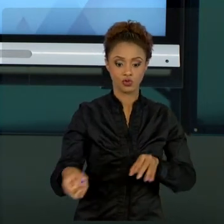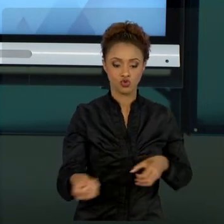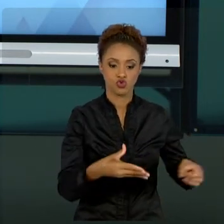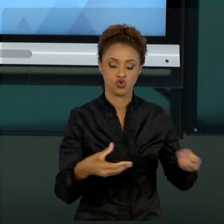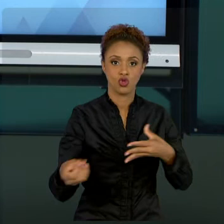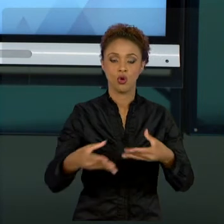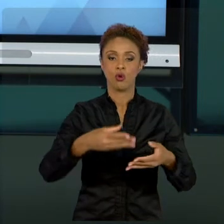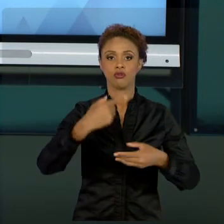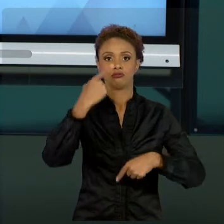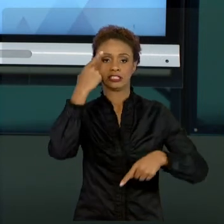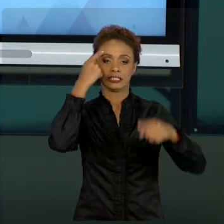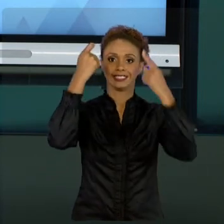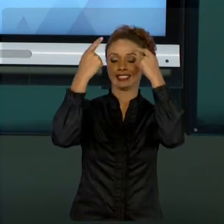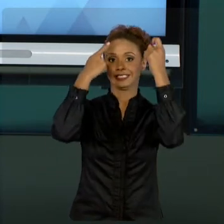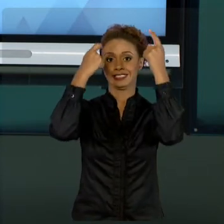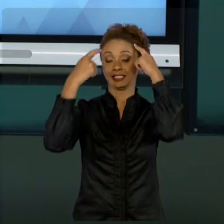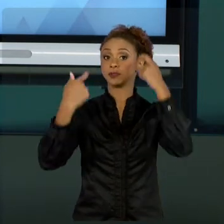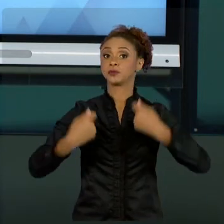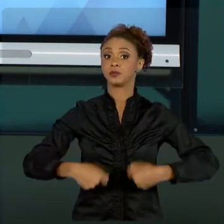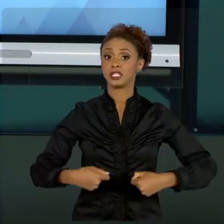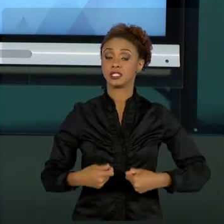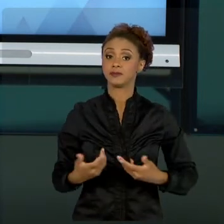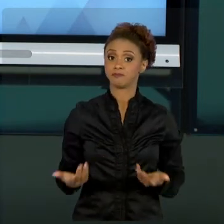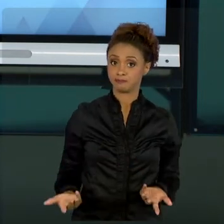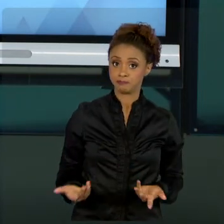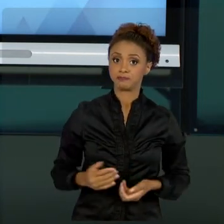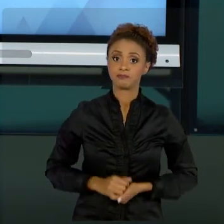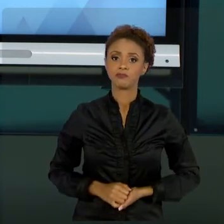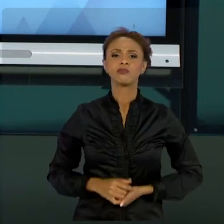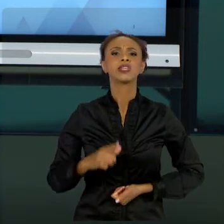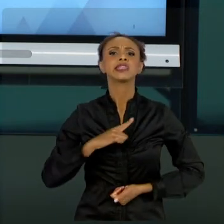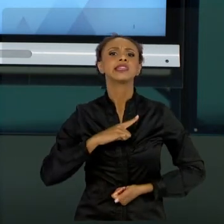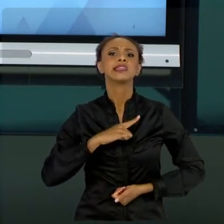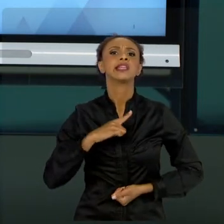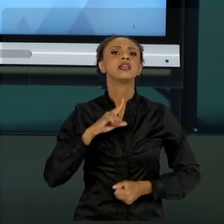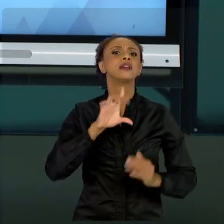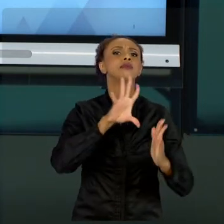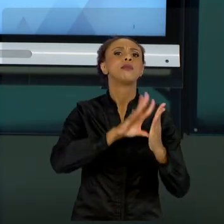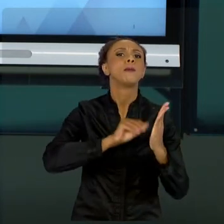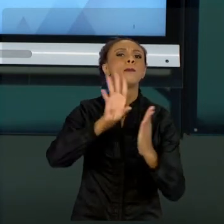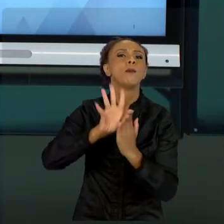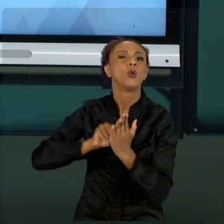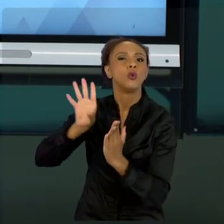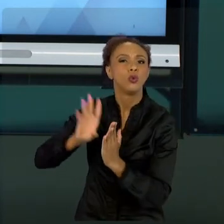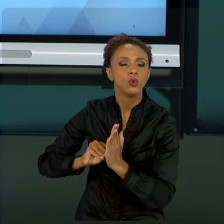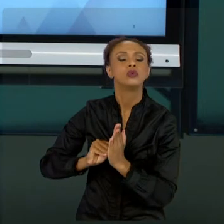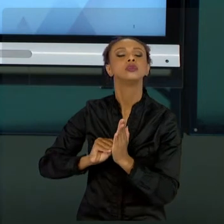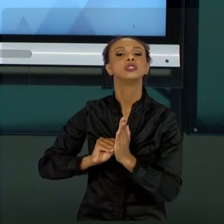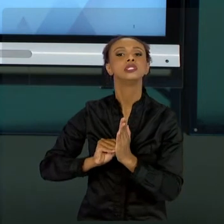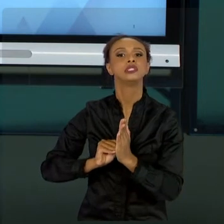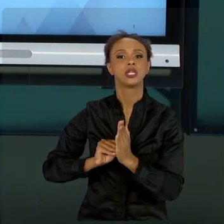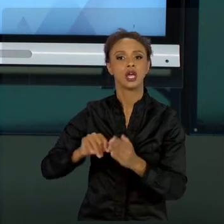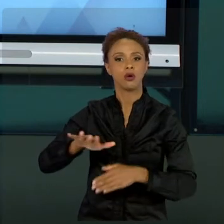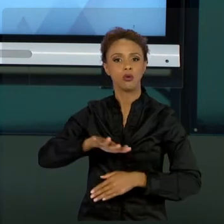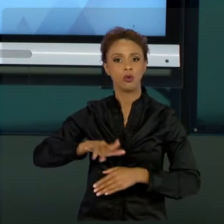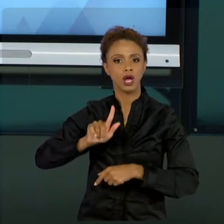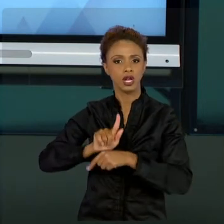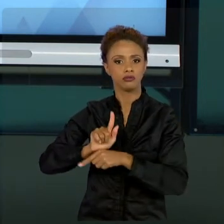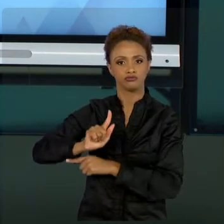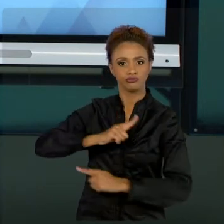EXISTEM OUTROS MODELOS DE GESTÃO DE PROJETOS QUE NÃO FORAM ABORDADOS AQUI COM VOCÊS. NÃO TEMOS